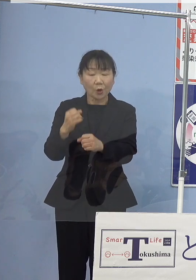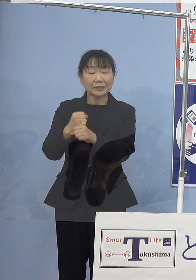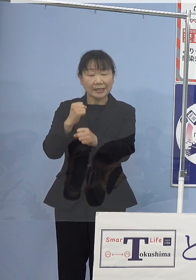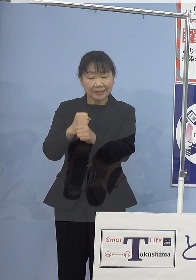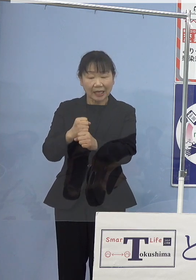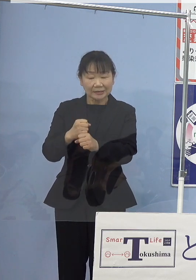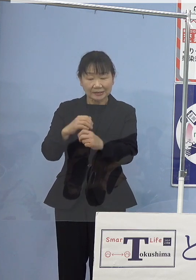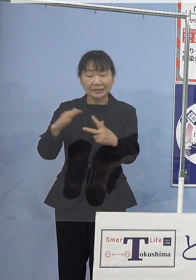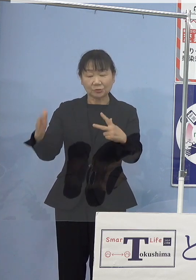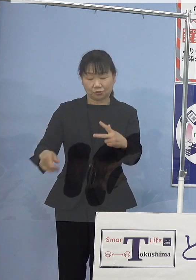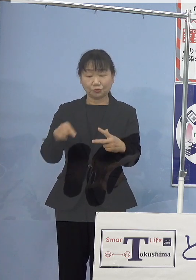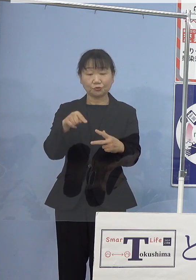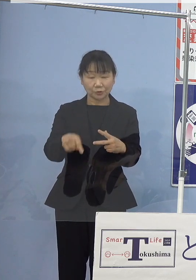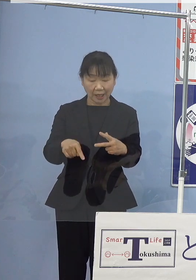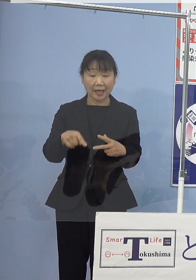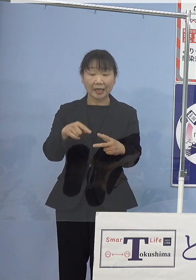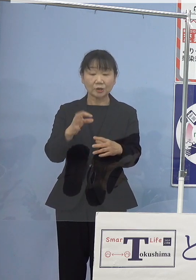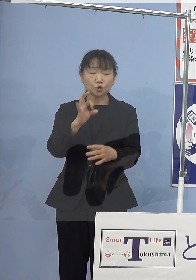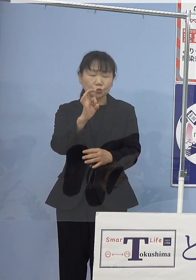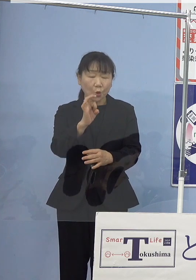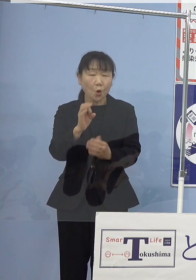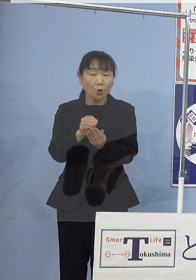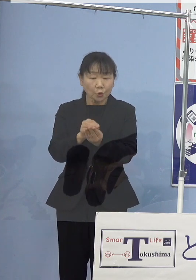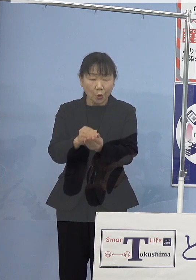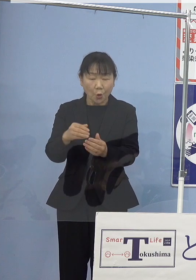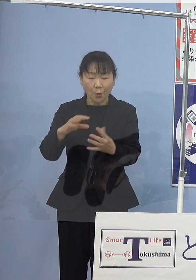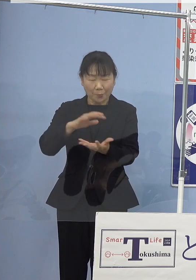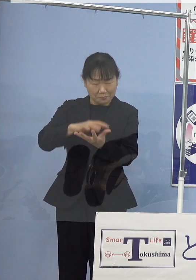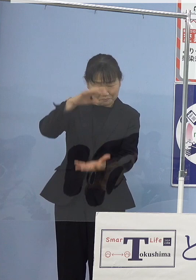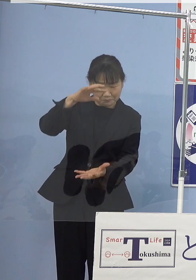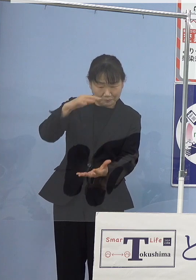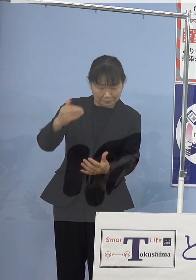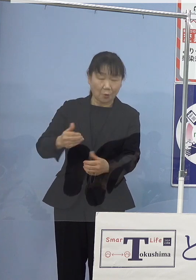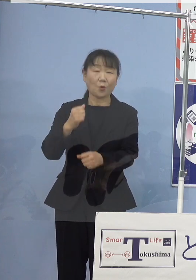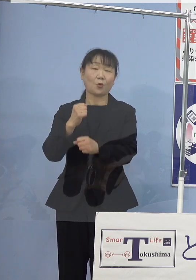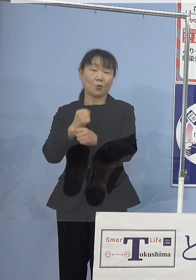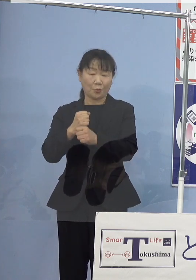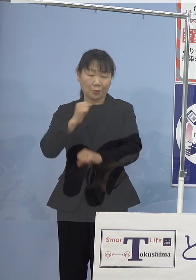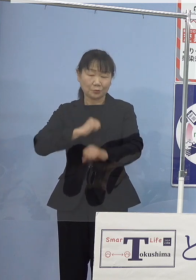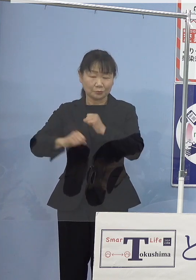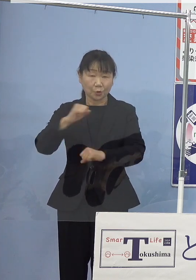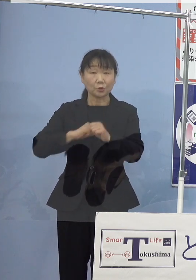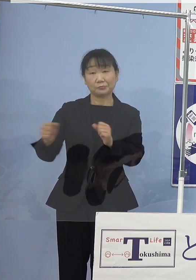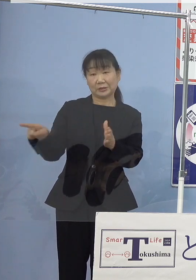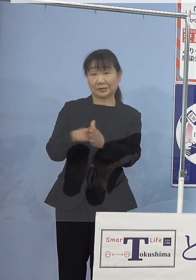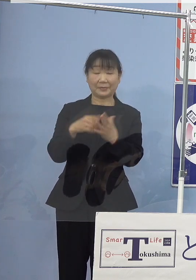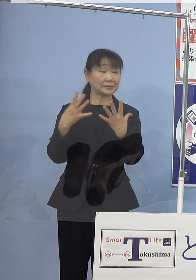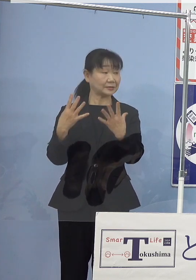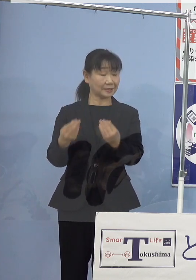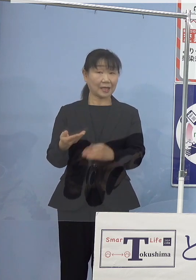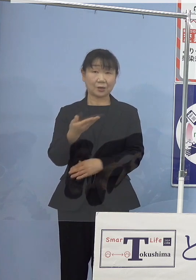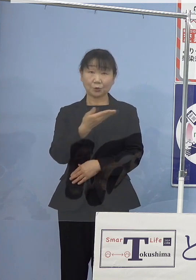種苗の量産化に取り組んできたところであります こちらですね